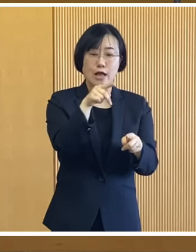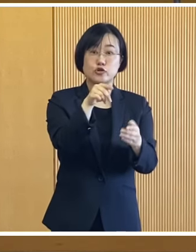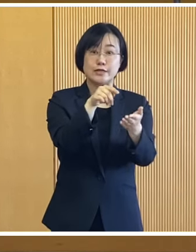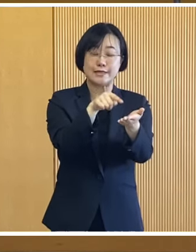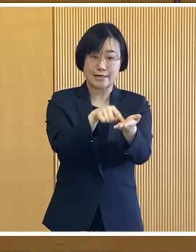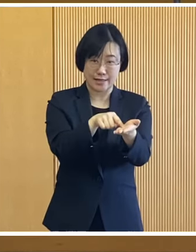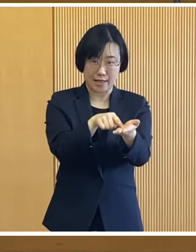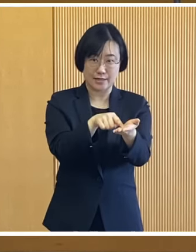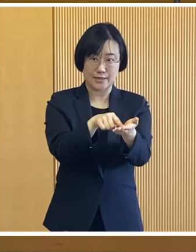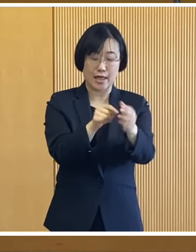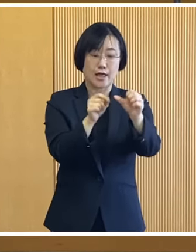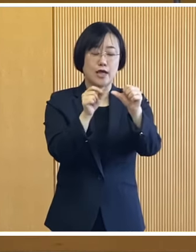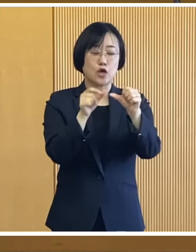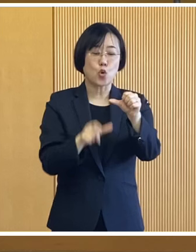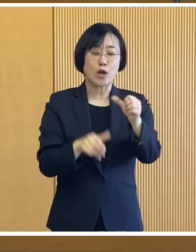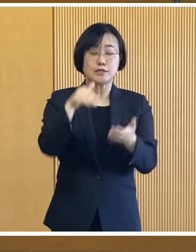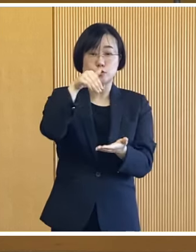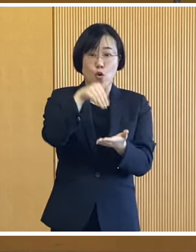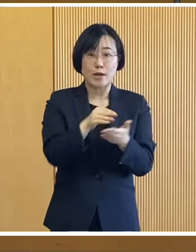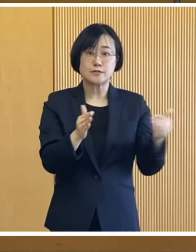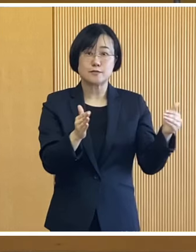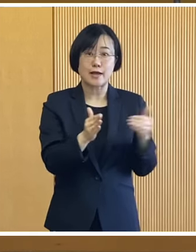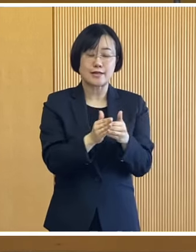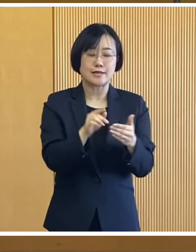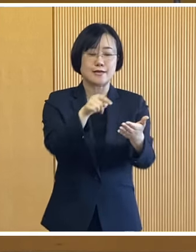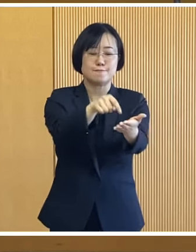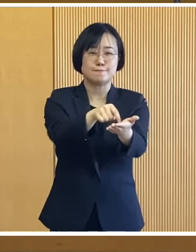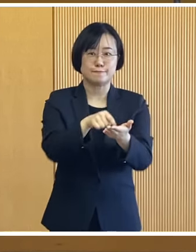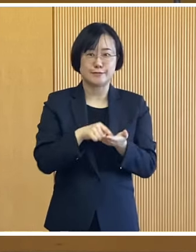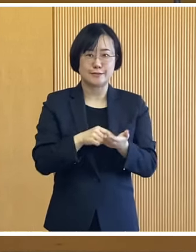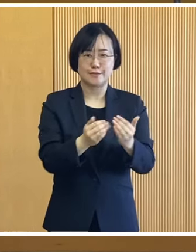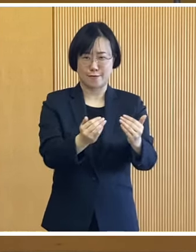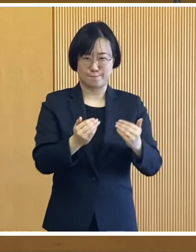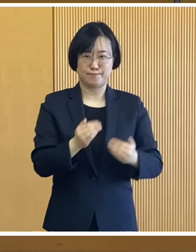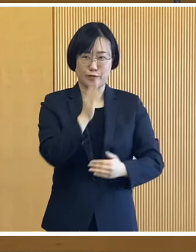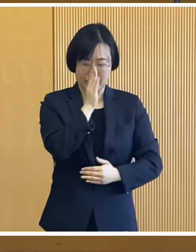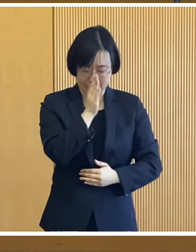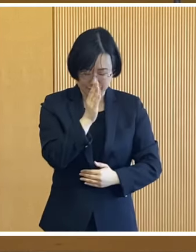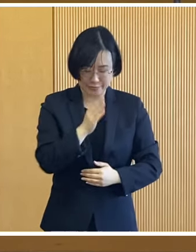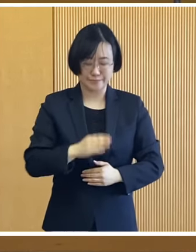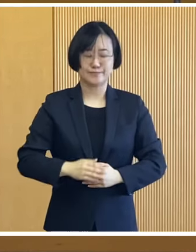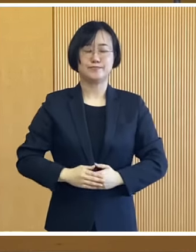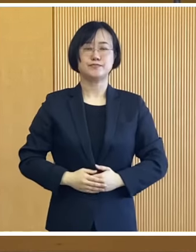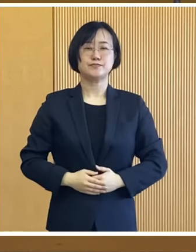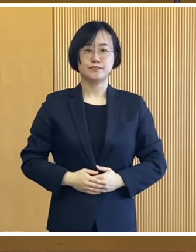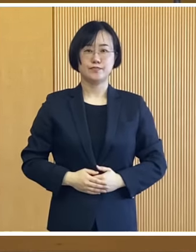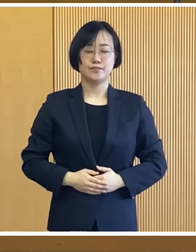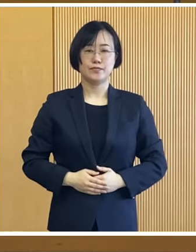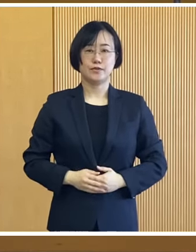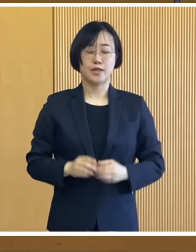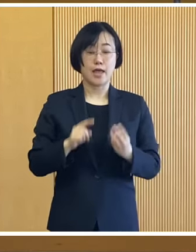ご確認いただき 5月末までに申請いただきたいと思います